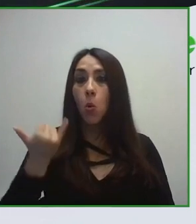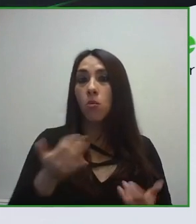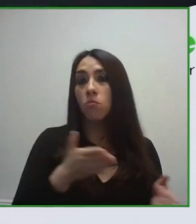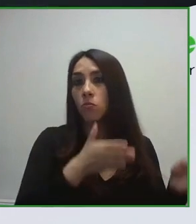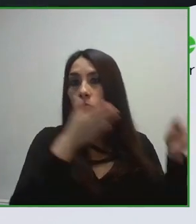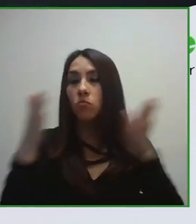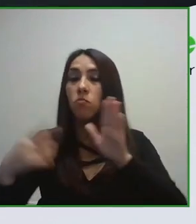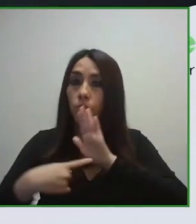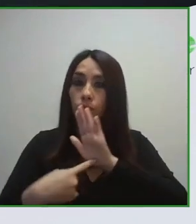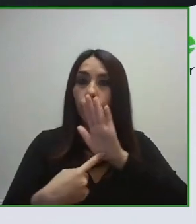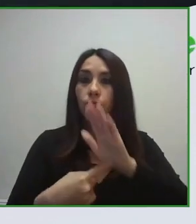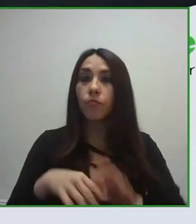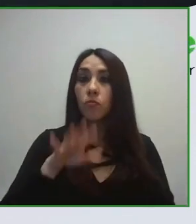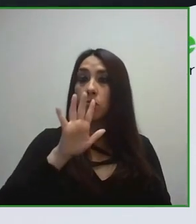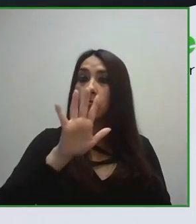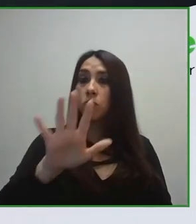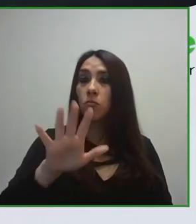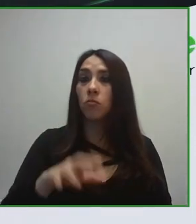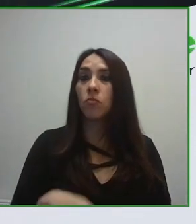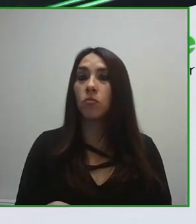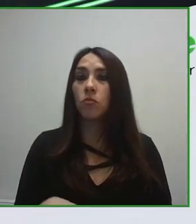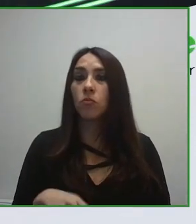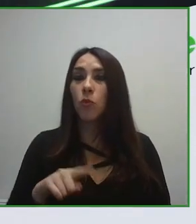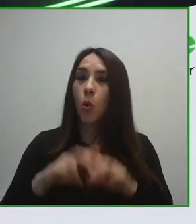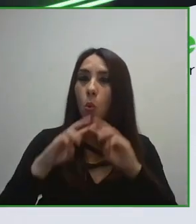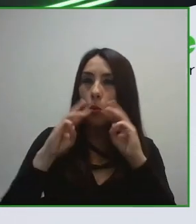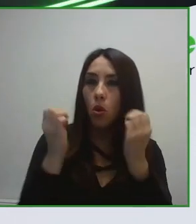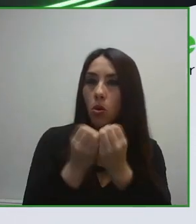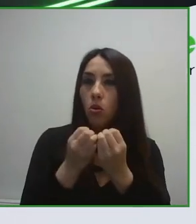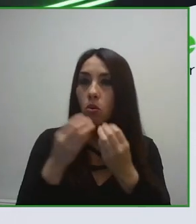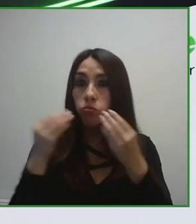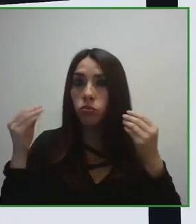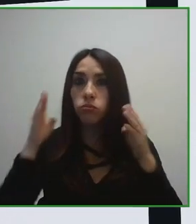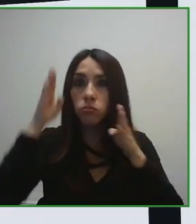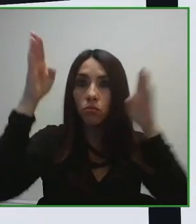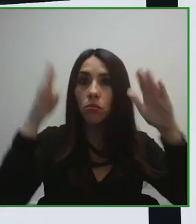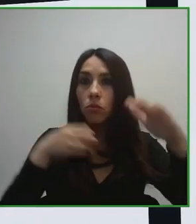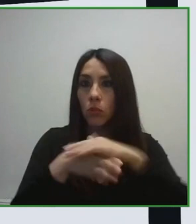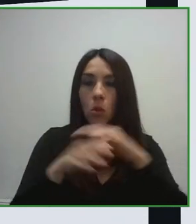el propio destino. Cómo una persona se puede mover sin ningún tipo de problema,